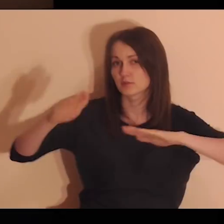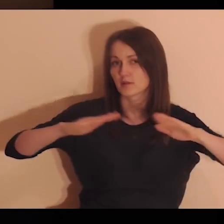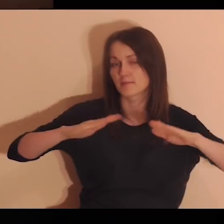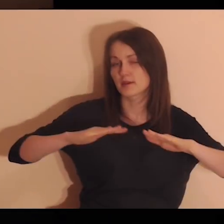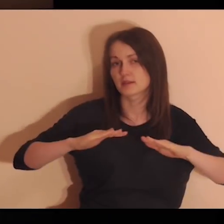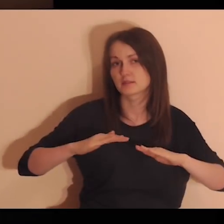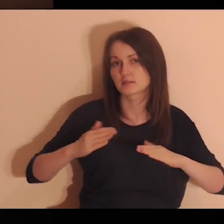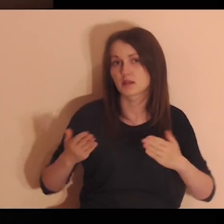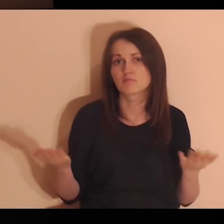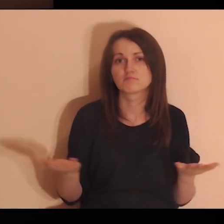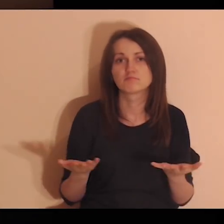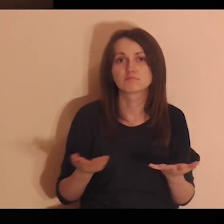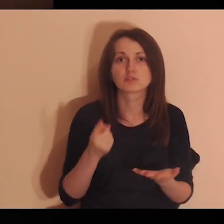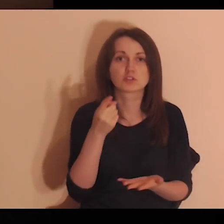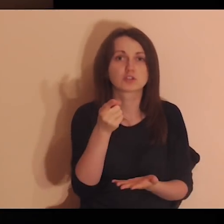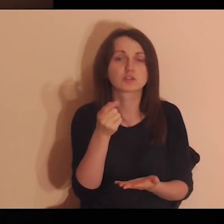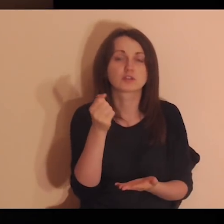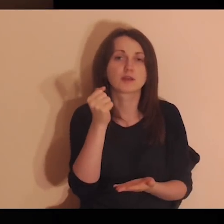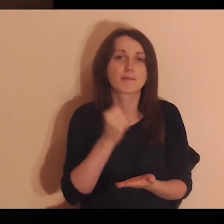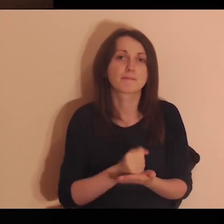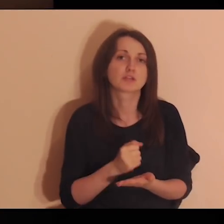Pomyśl o miejscach, w których pracowałeś,